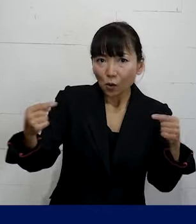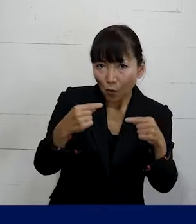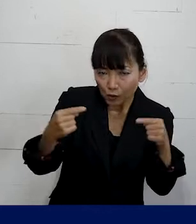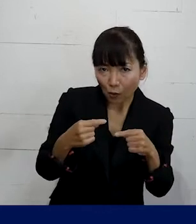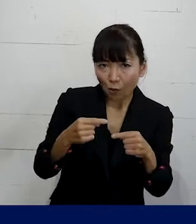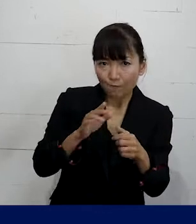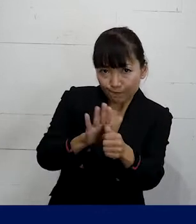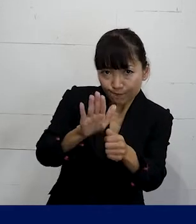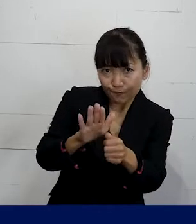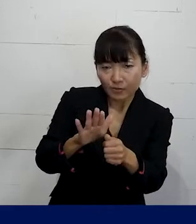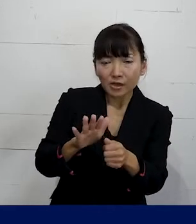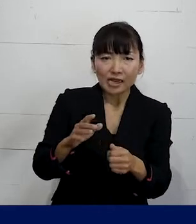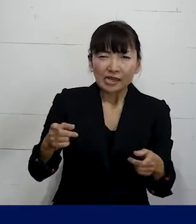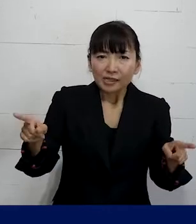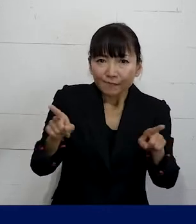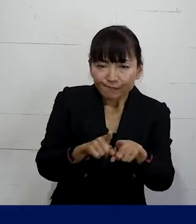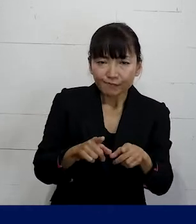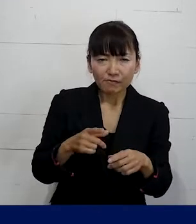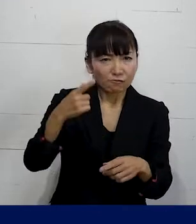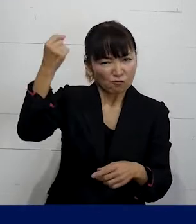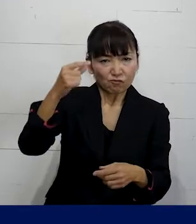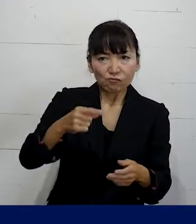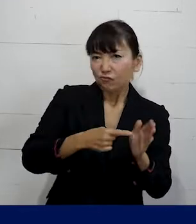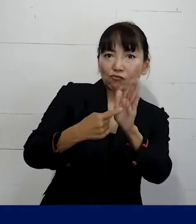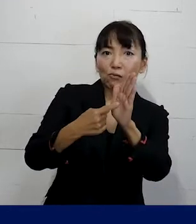場合によっては一緒になって実力行使をしながら